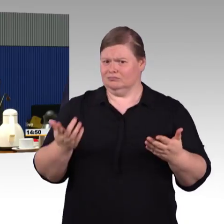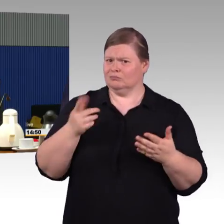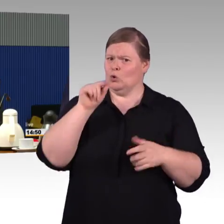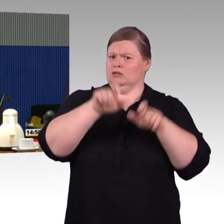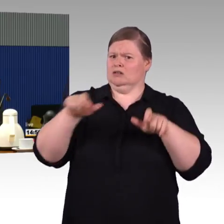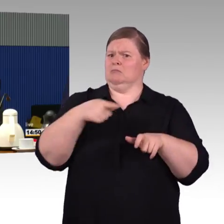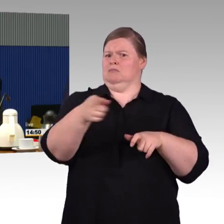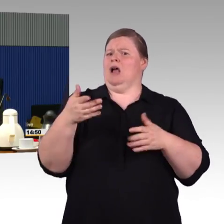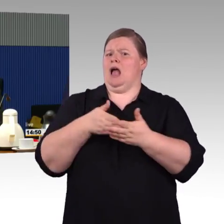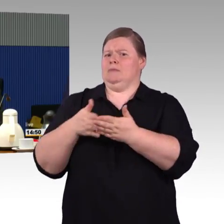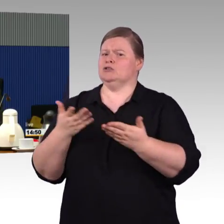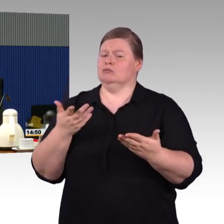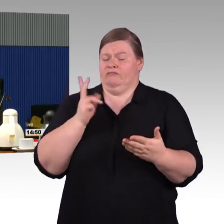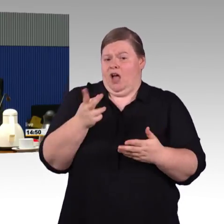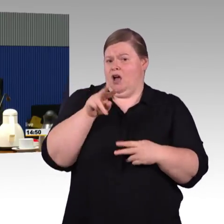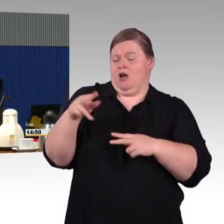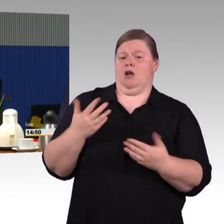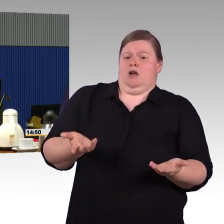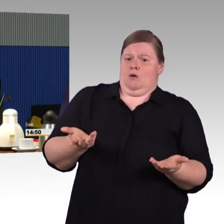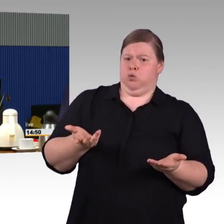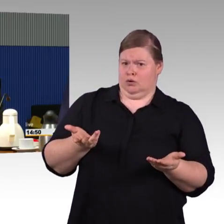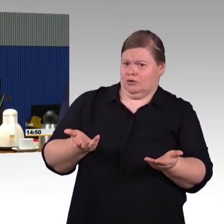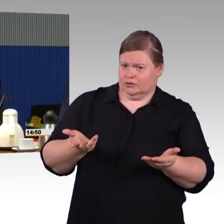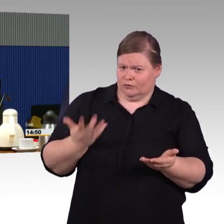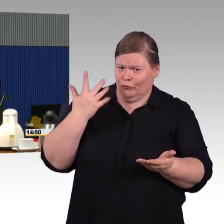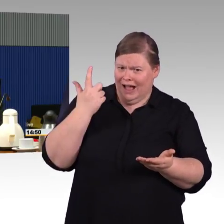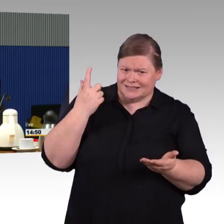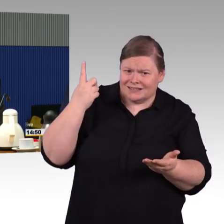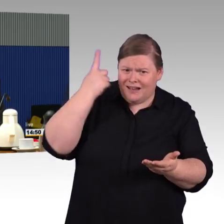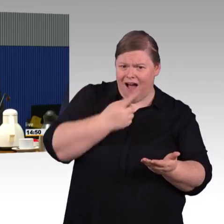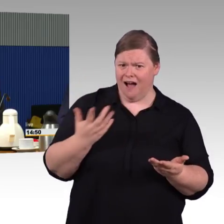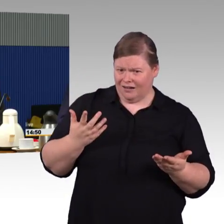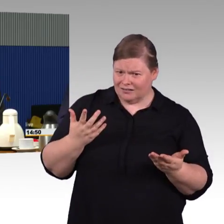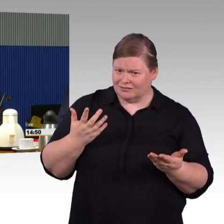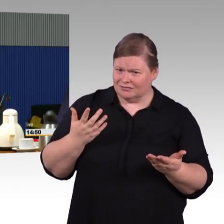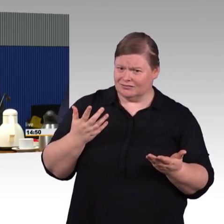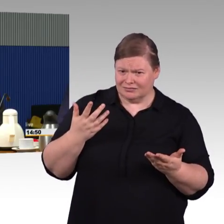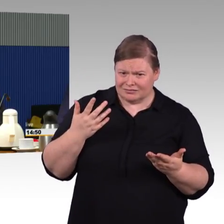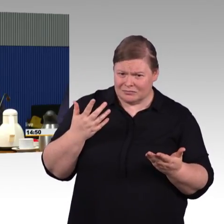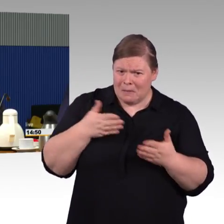weil das angesprochen wurde, zum Thema Zug- und Bahnsteighöhen, natürlich wird dort viel getan